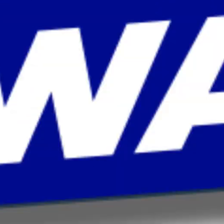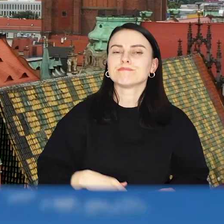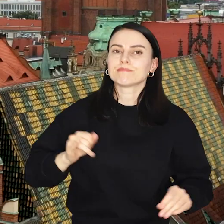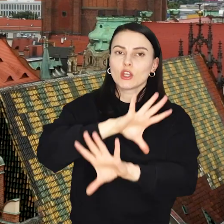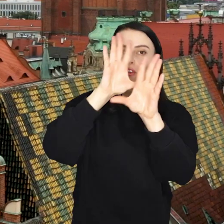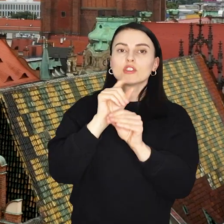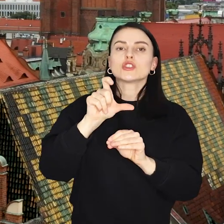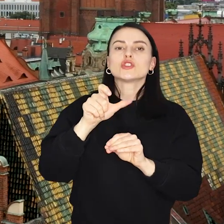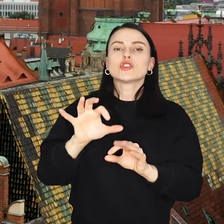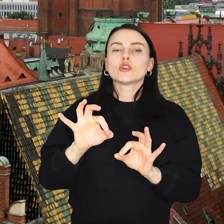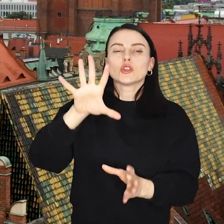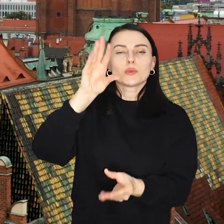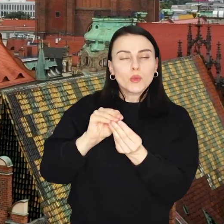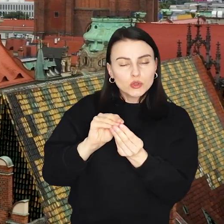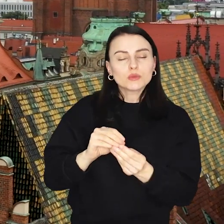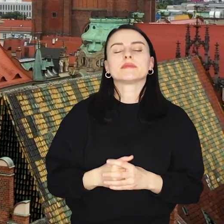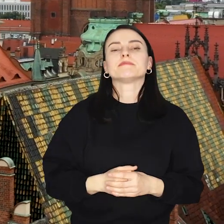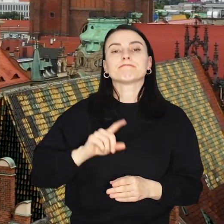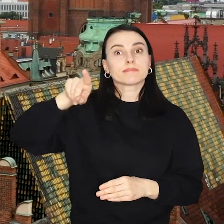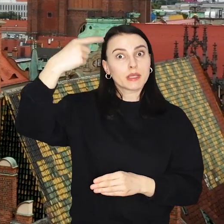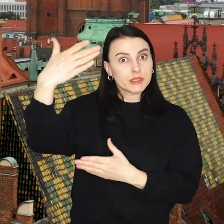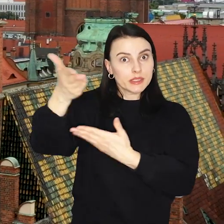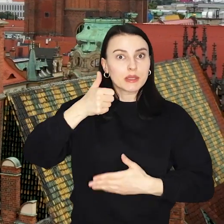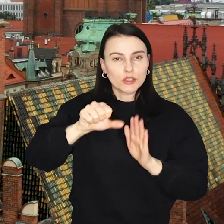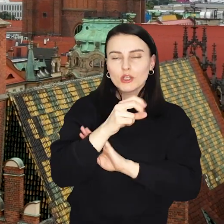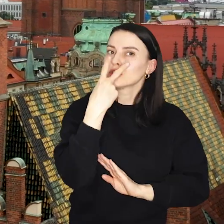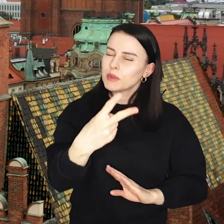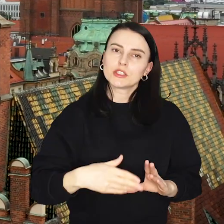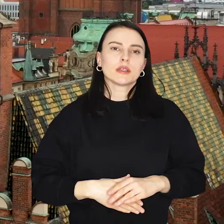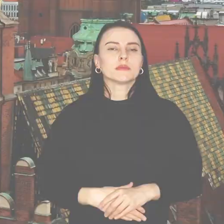I to wszystko w dzisiejszym podsumowaniu, po kolejne zapraszam za tydzień. Do zobaczenia!